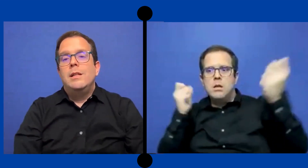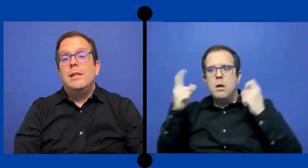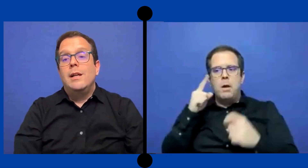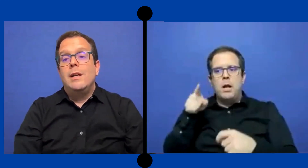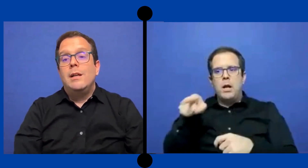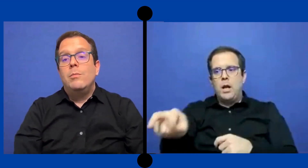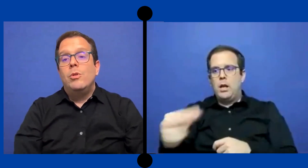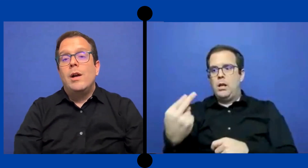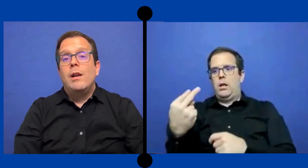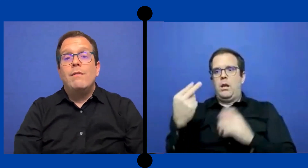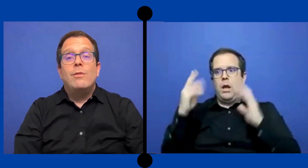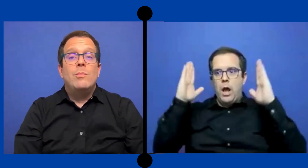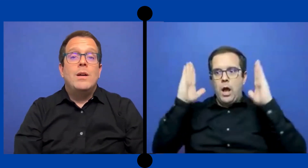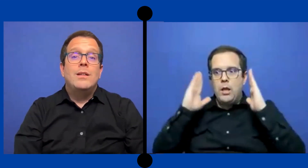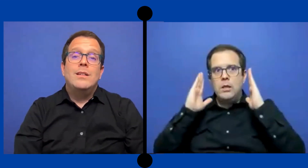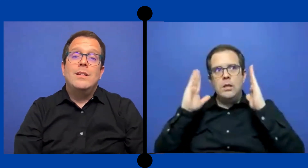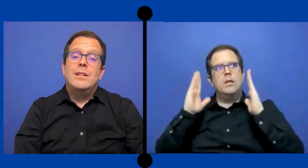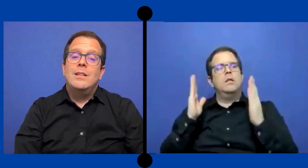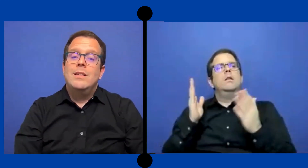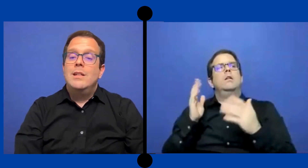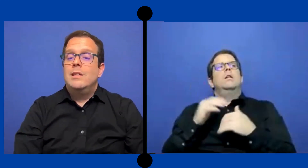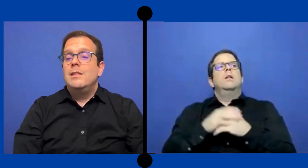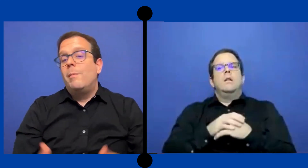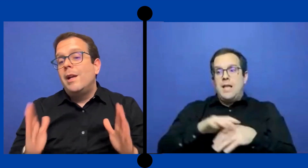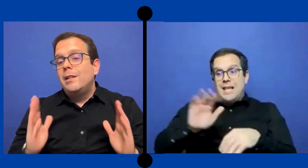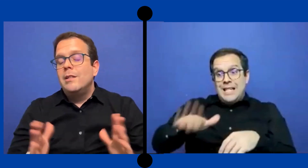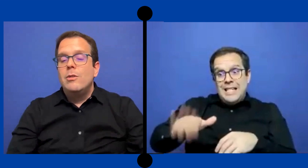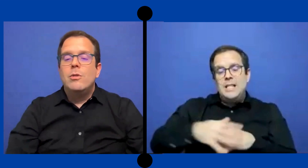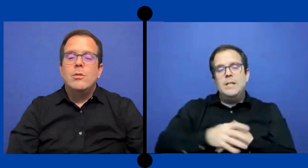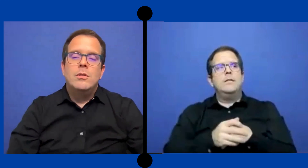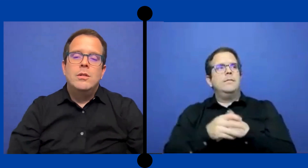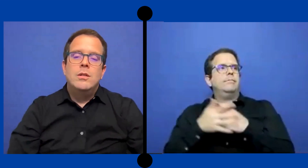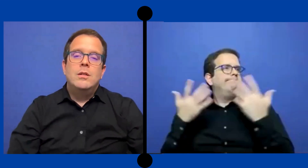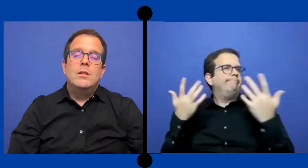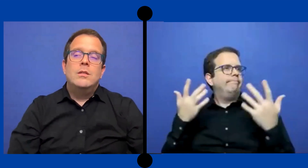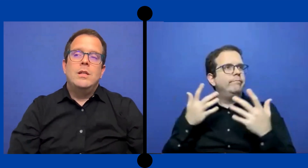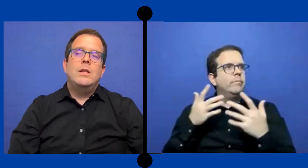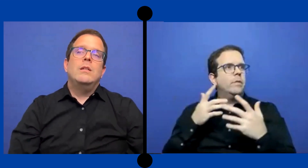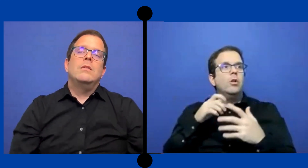Tenía que ver la forma de llamar la atención sin